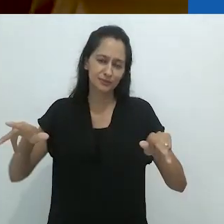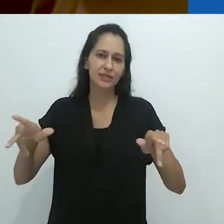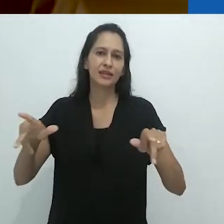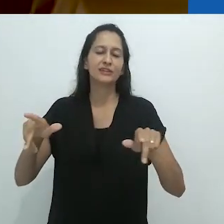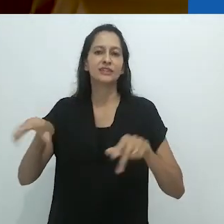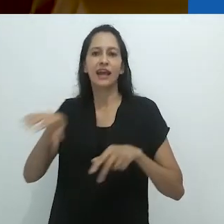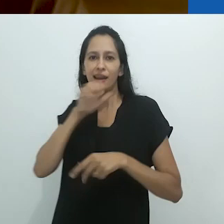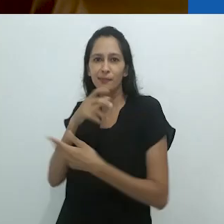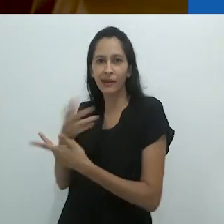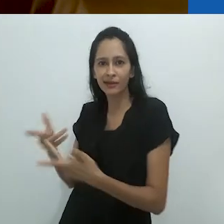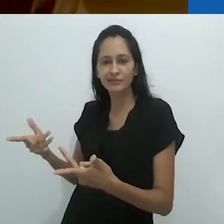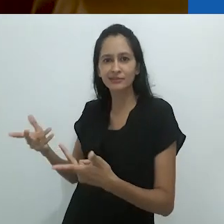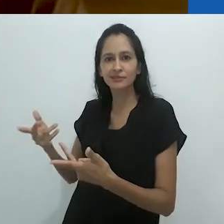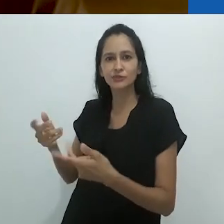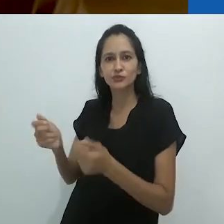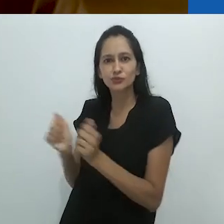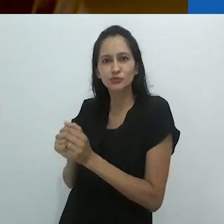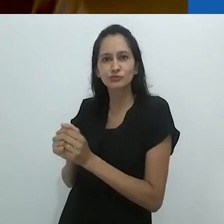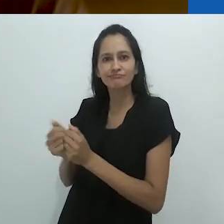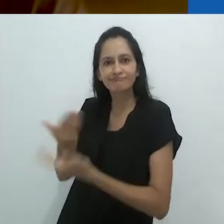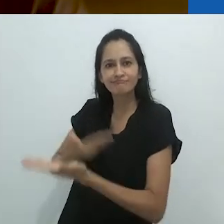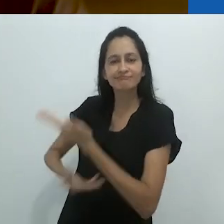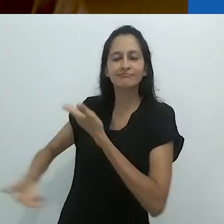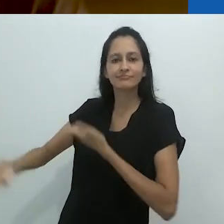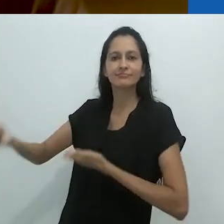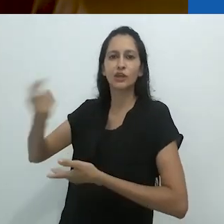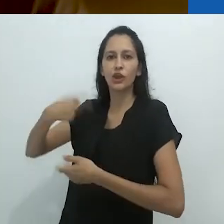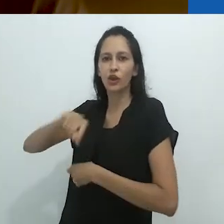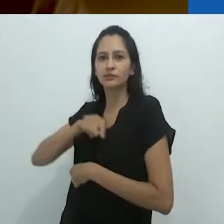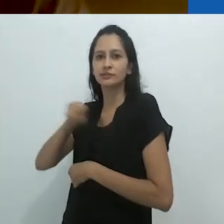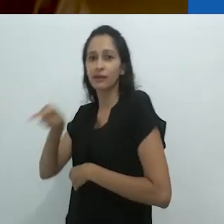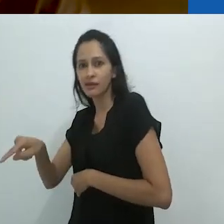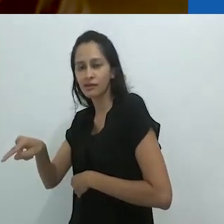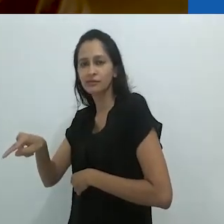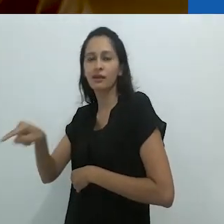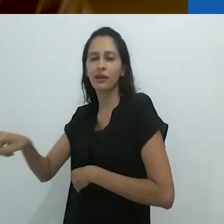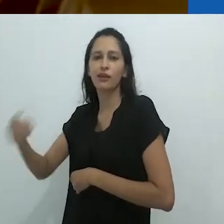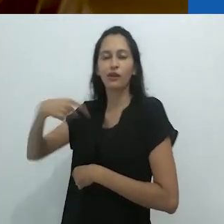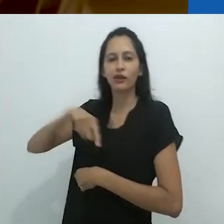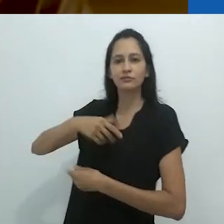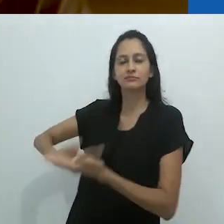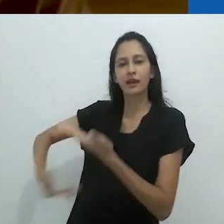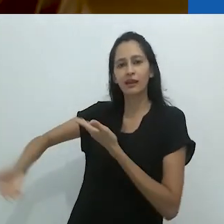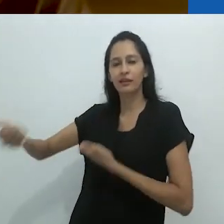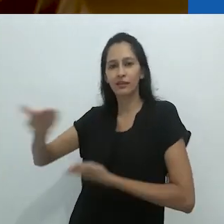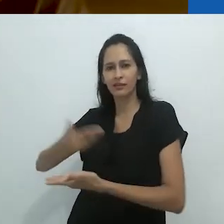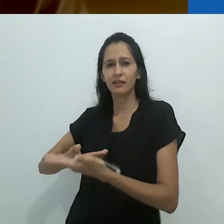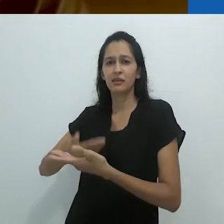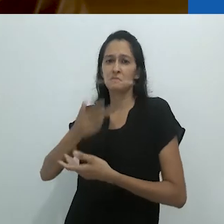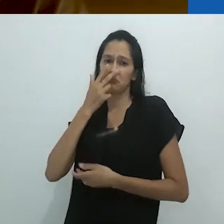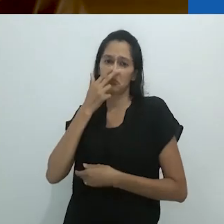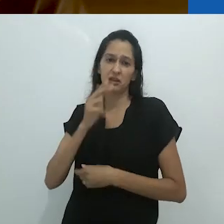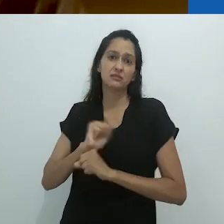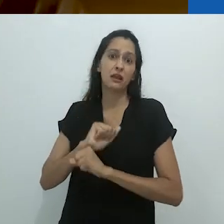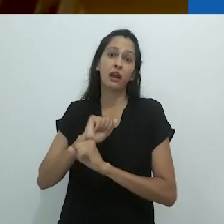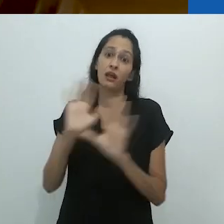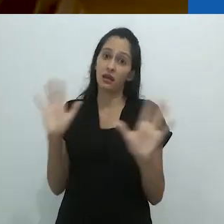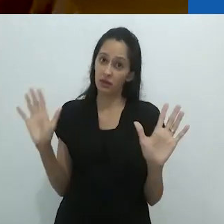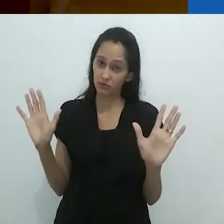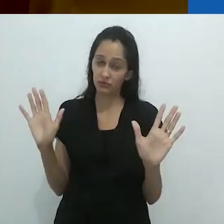e nas possibilidades para uma comunhão diferente com eles e deles conosco. Parece óbvio.